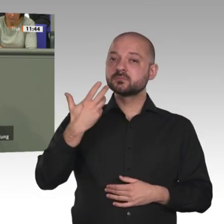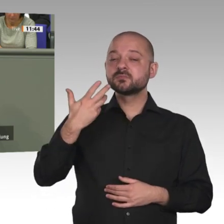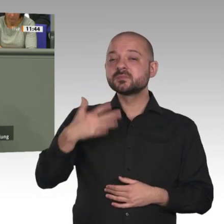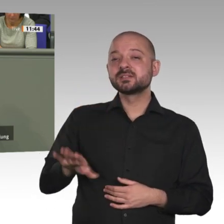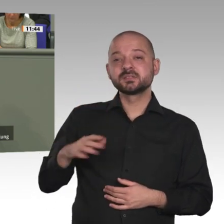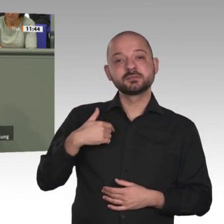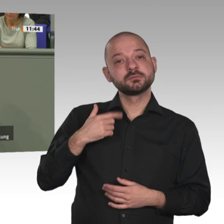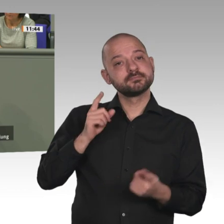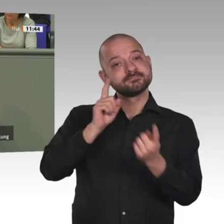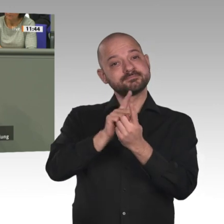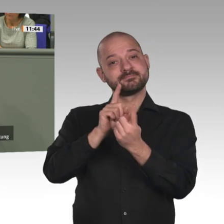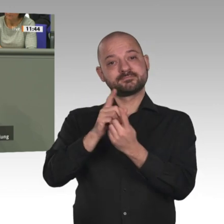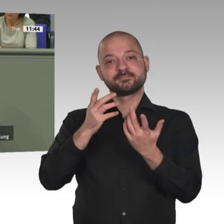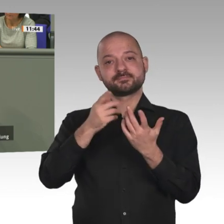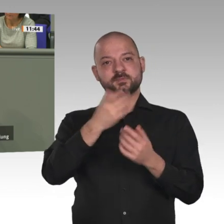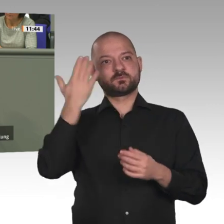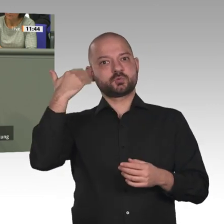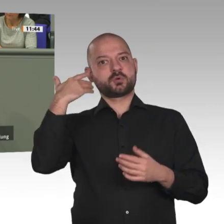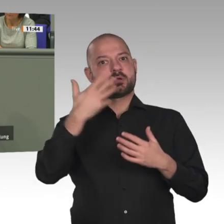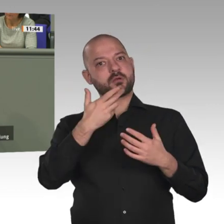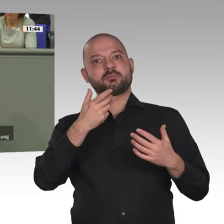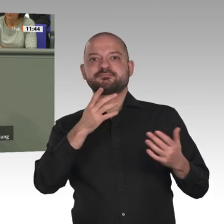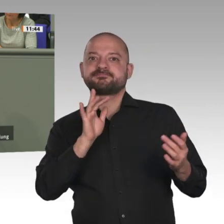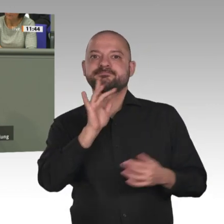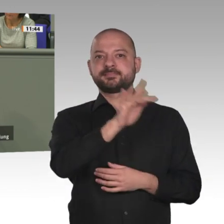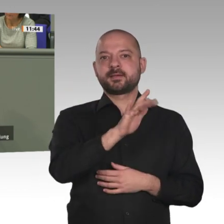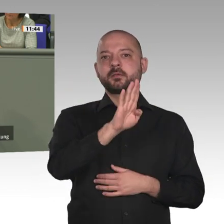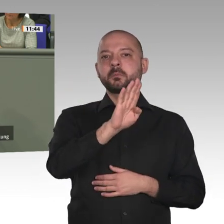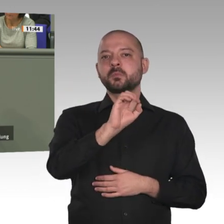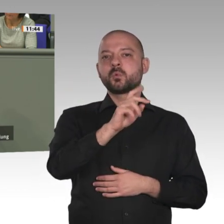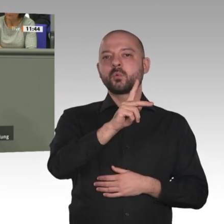Essen und ein Gewehr geboten. Das war mein Einstieg bei Boko Haram. Wir brauchen ein